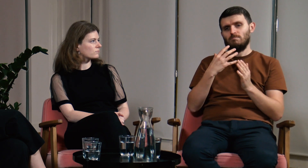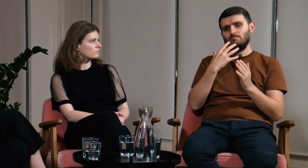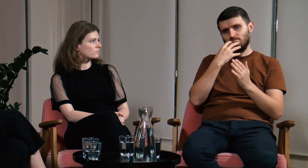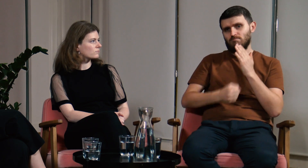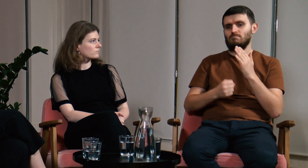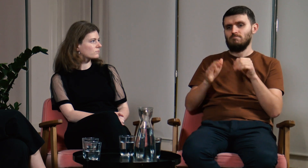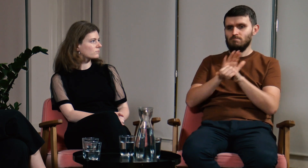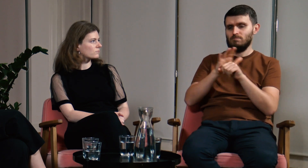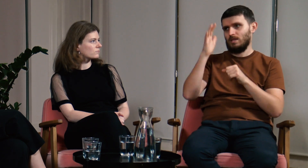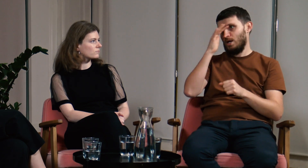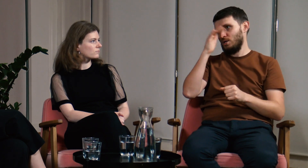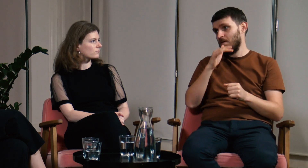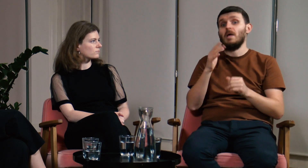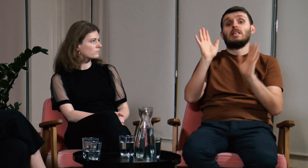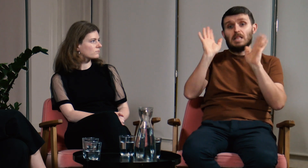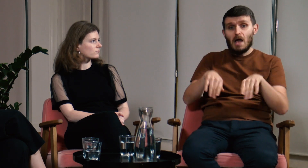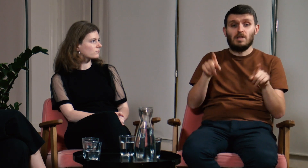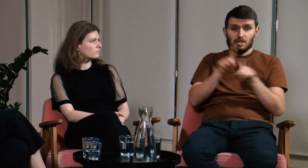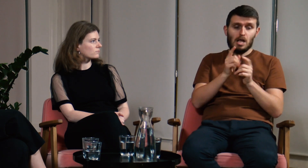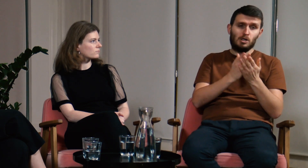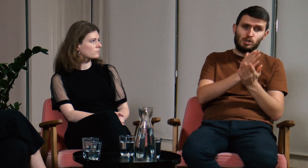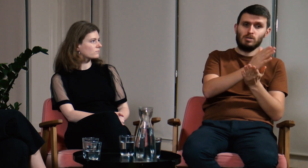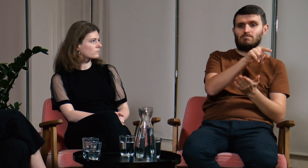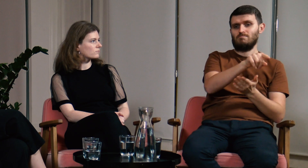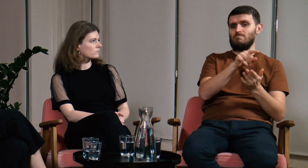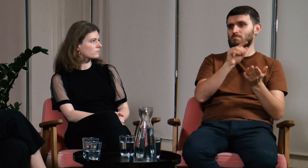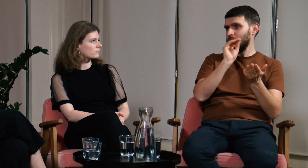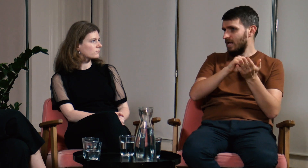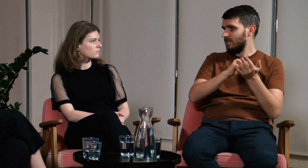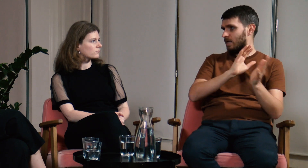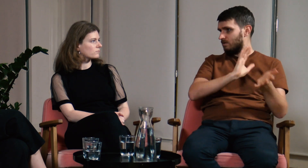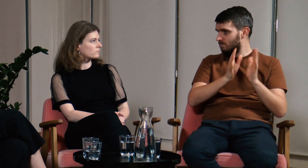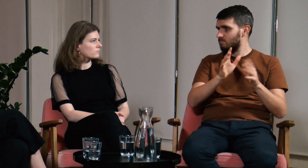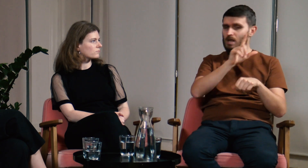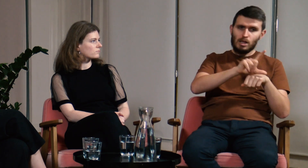Warto uzupełnić swoją wiedzę teoretyczną na temat języka. A nawet wykorzystać zajęcia praktyczne.